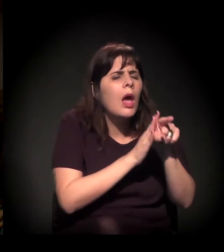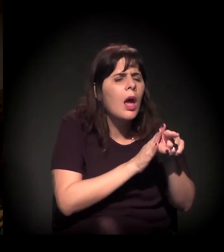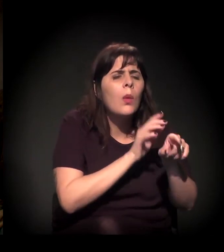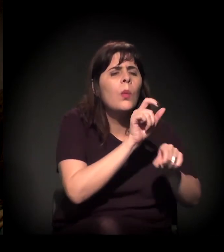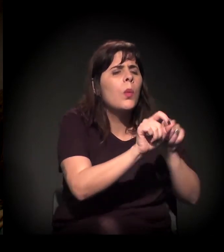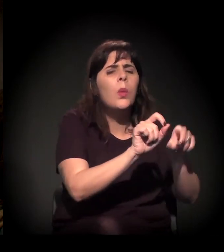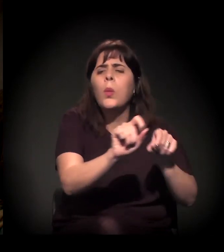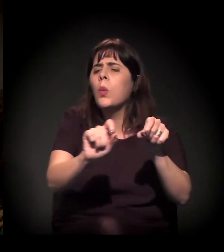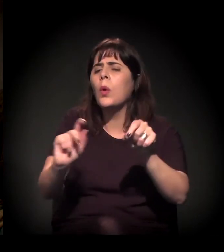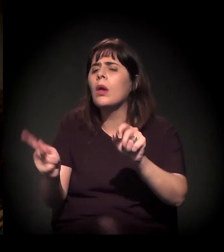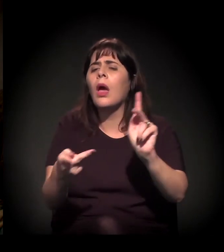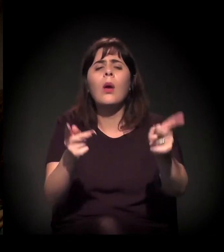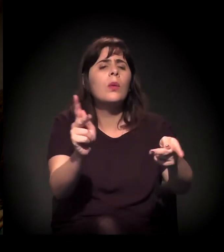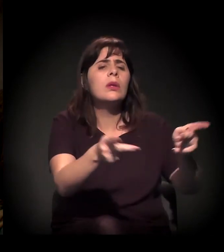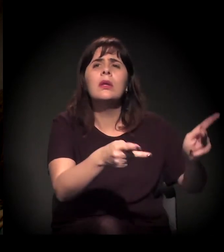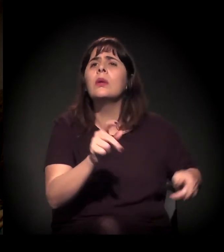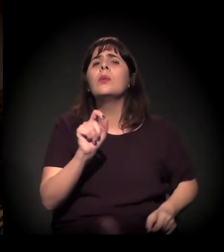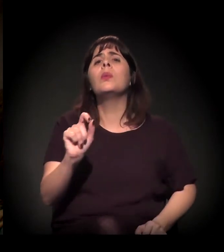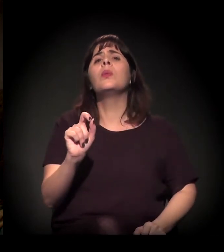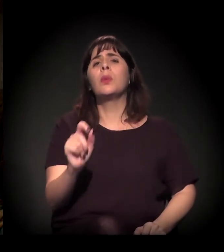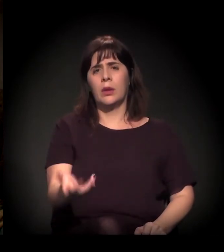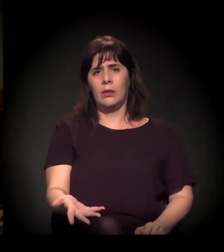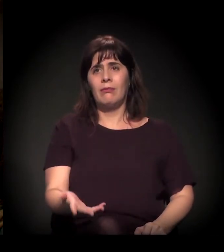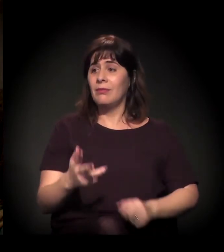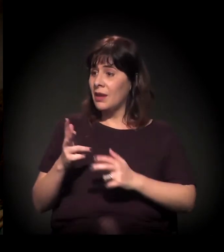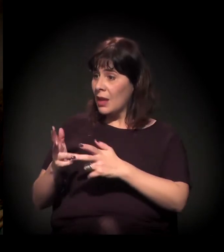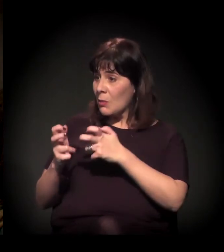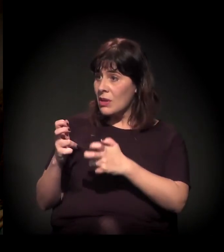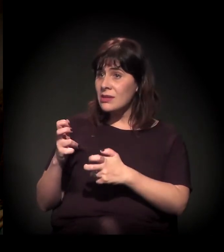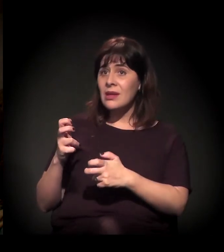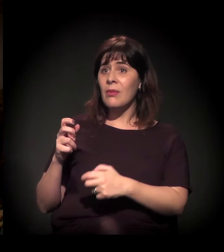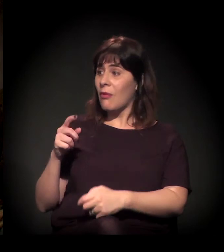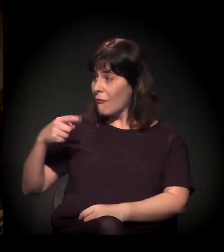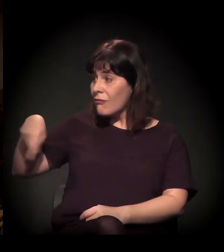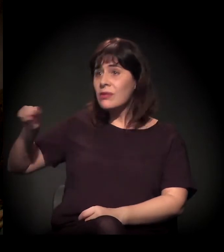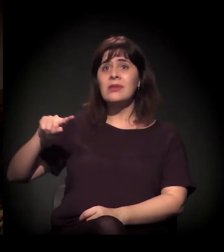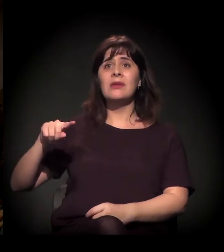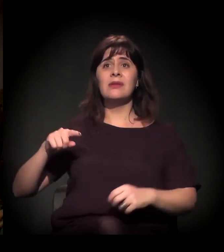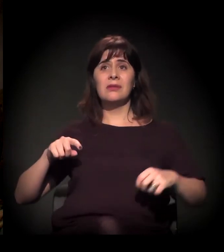Porque eu percebo aqui que, mesmo entre vocês, que são pessoas ativas,